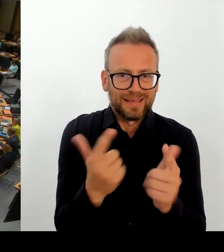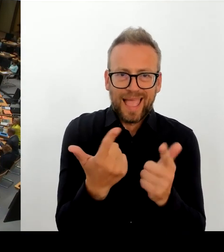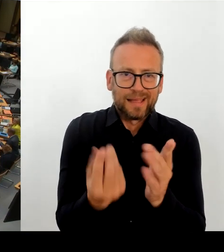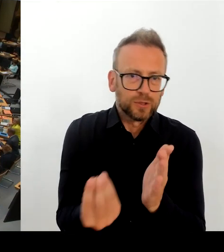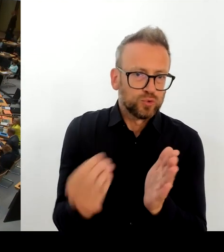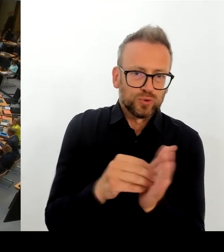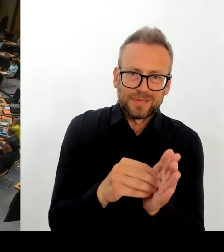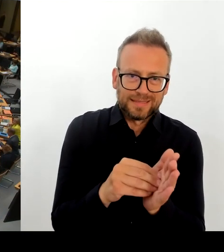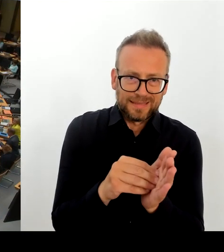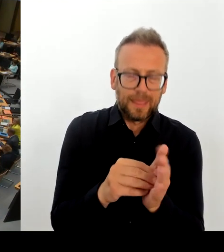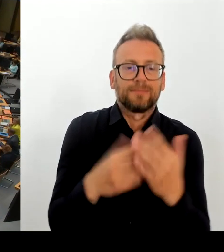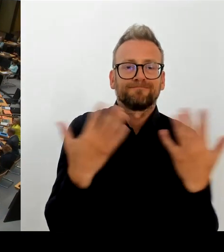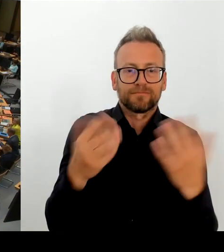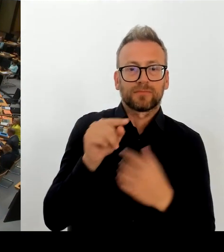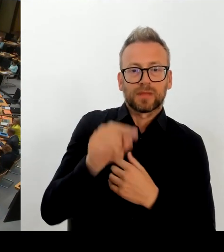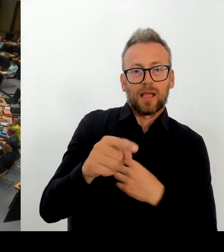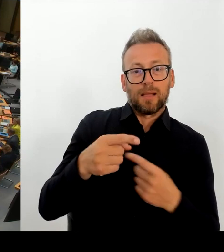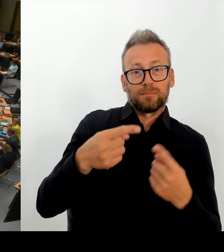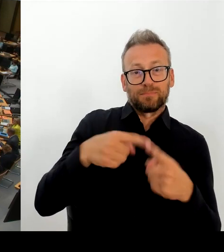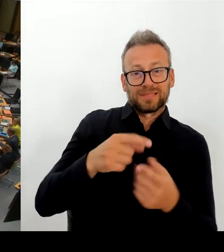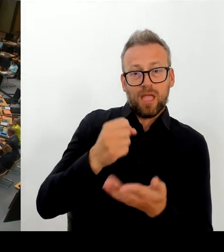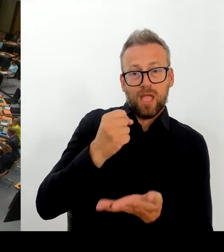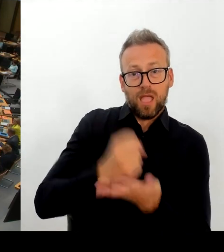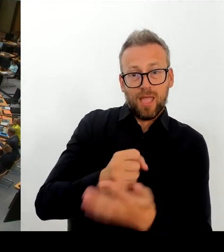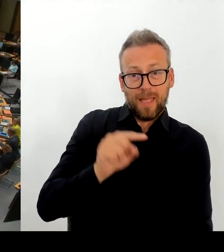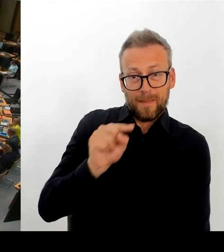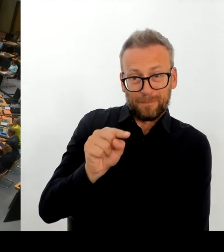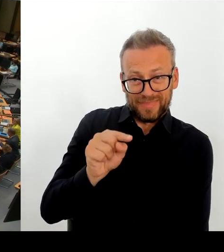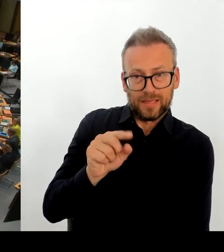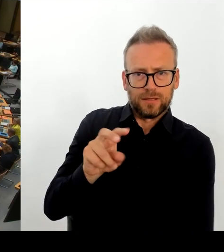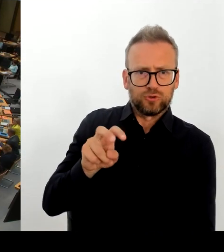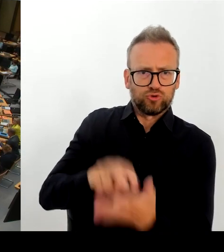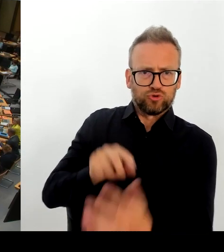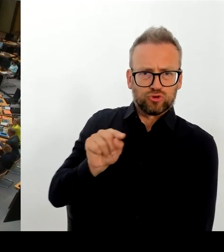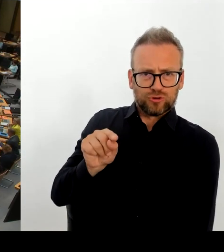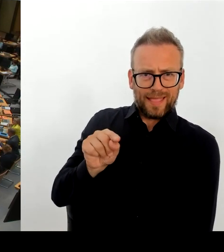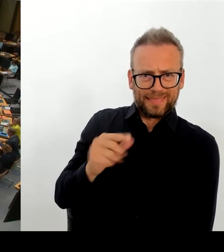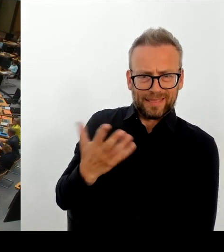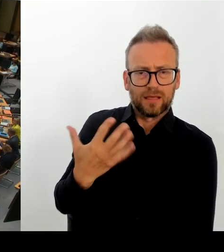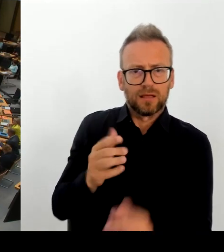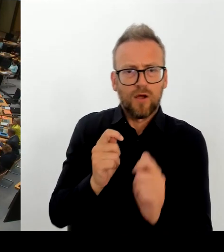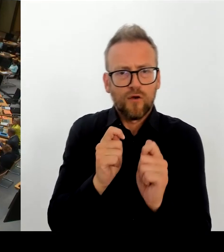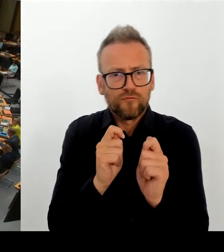200 Schulplätze zu bauen. Aber wie gesagt nochmal, es liegt in der Zuständigkeit des Bezirks. Danke.